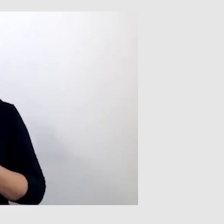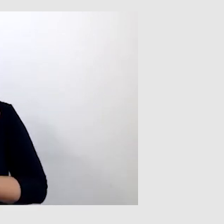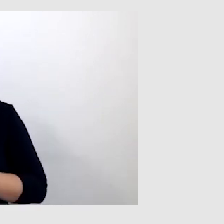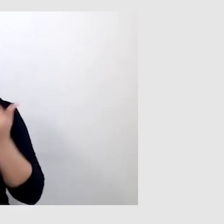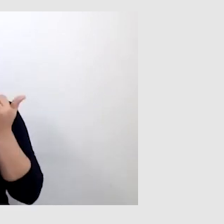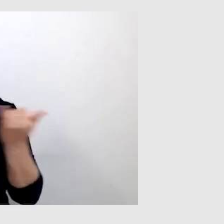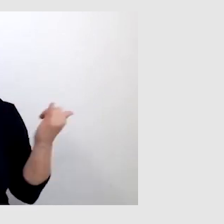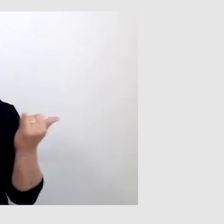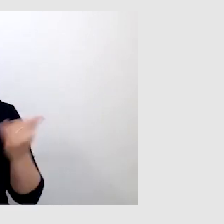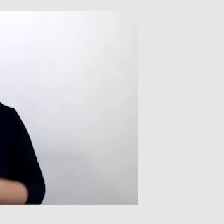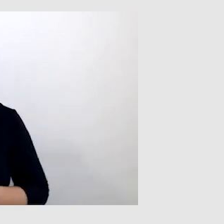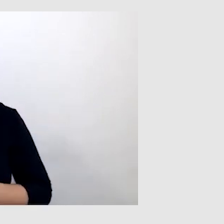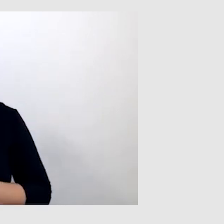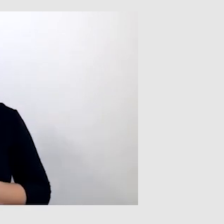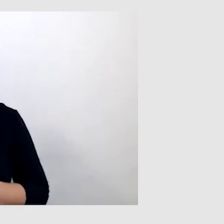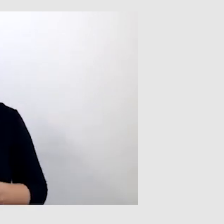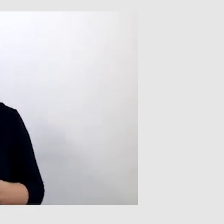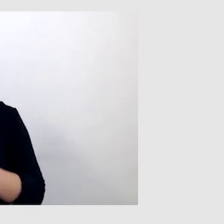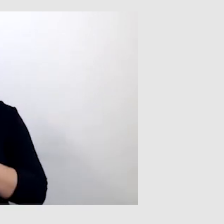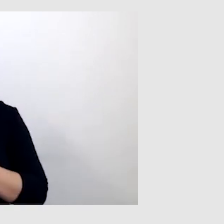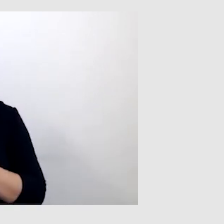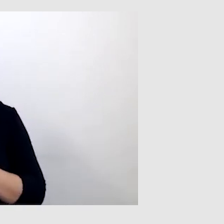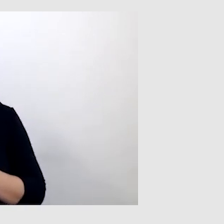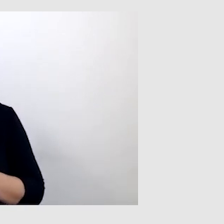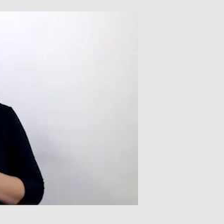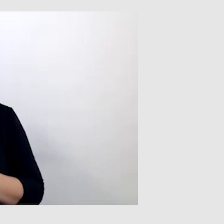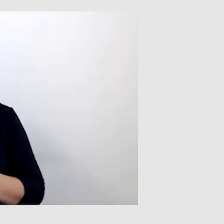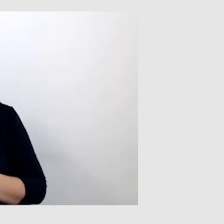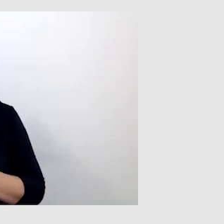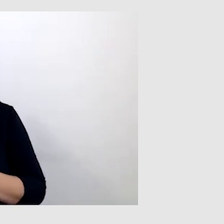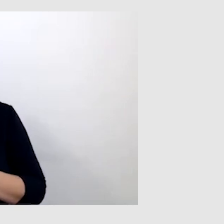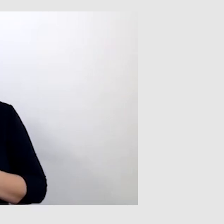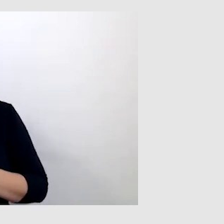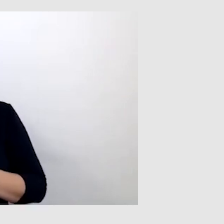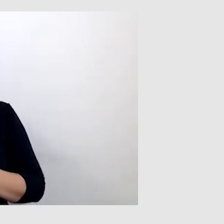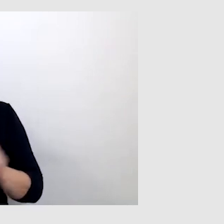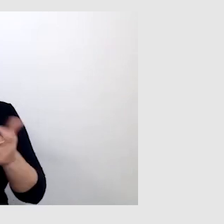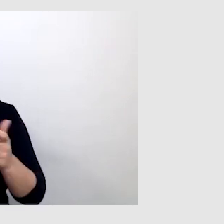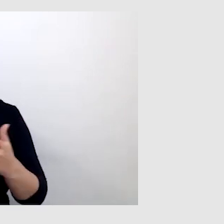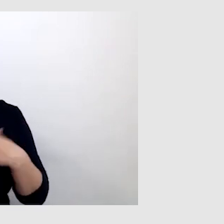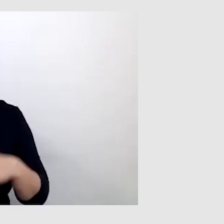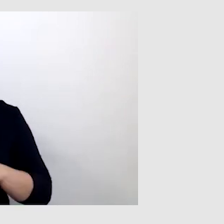Nie można wsadzać jednego przypadku osoby z niepełnosprawnością słuchu